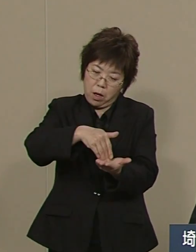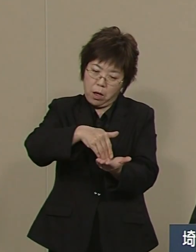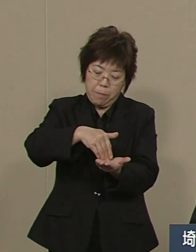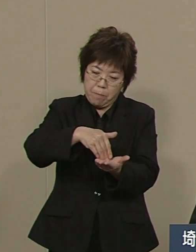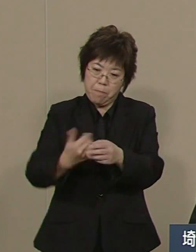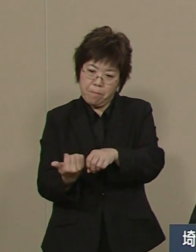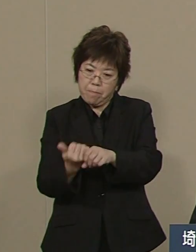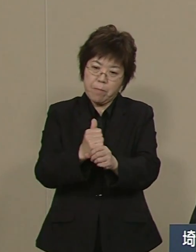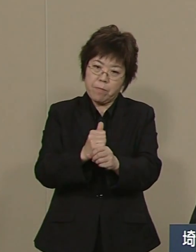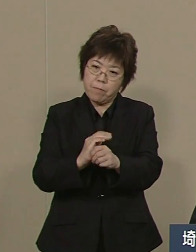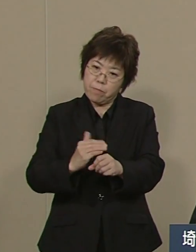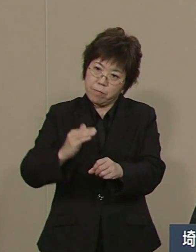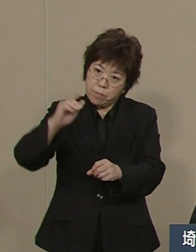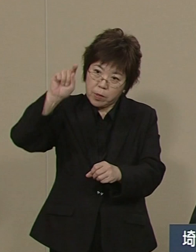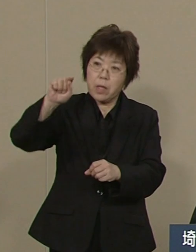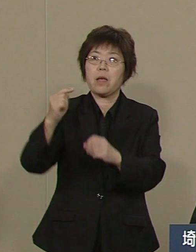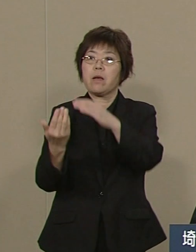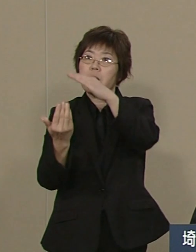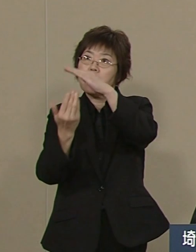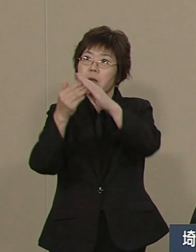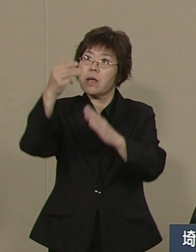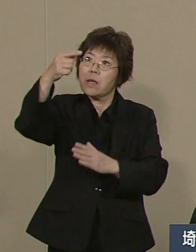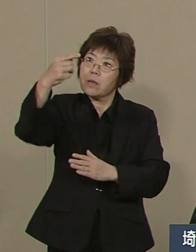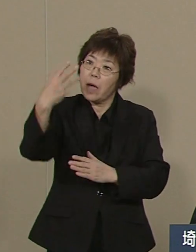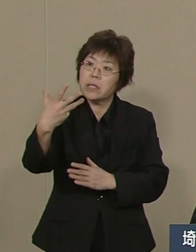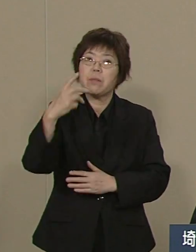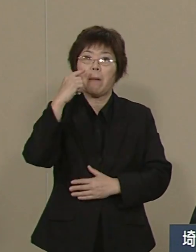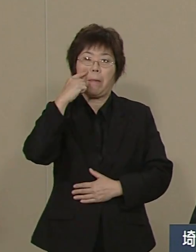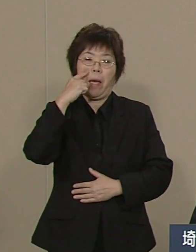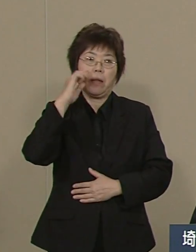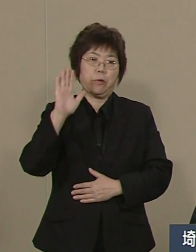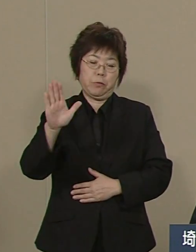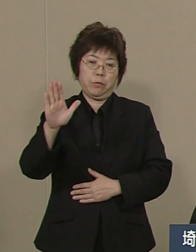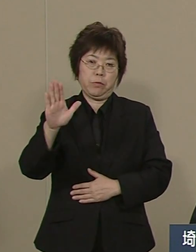さらに 高校生の中退率も46位